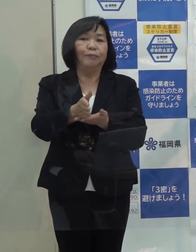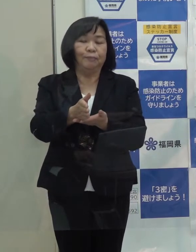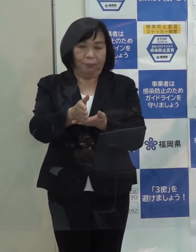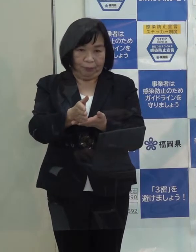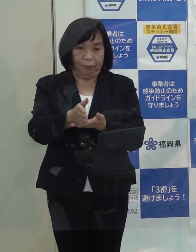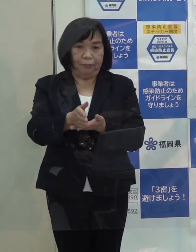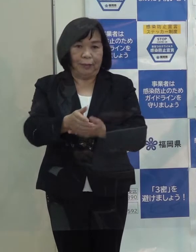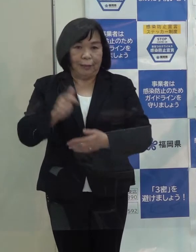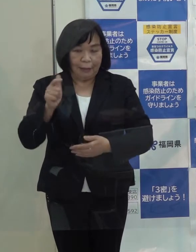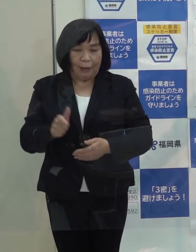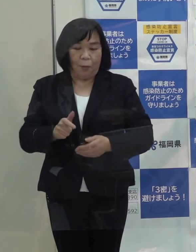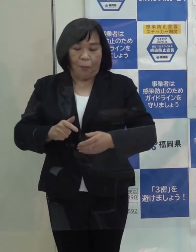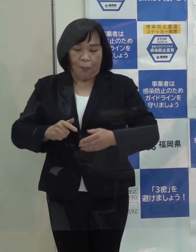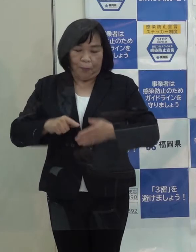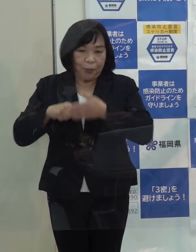しっかり取り組んでいきたいと思います